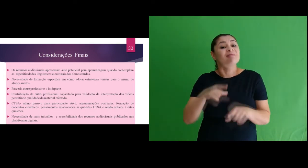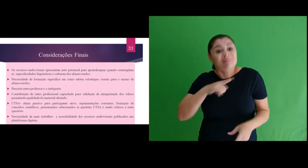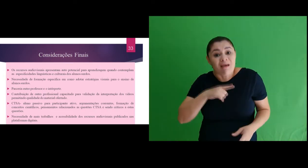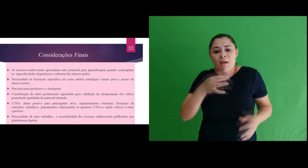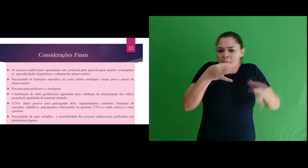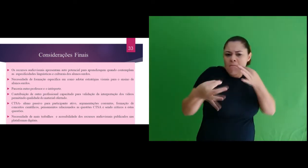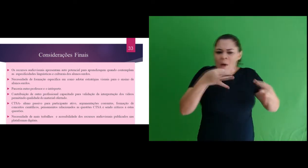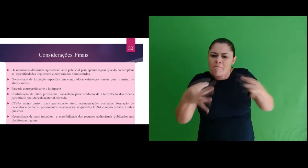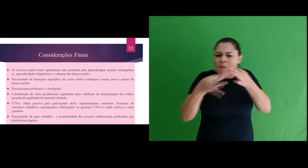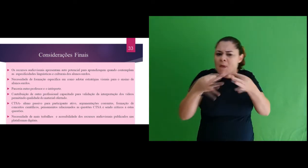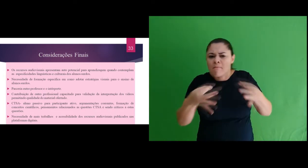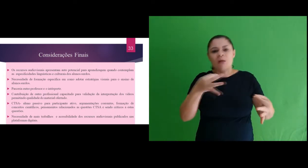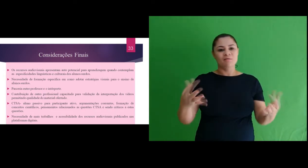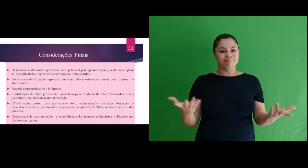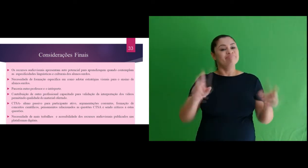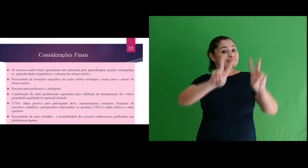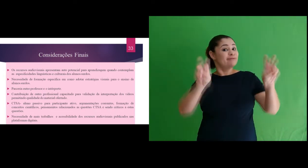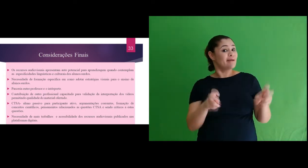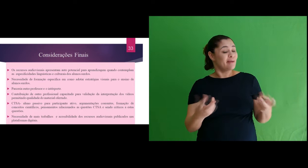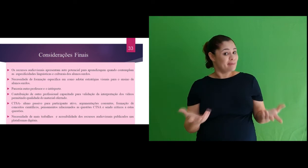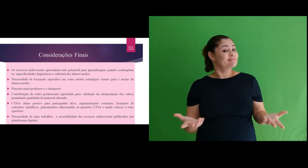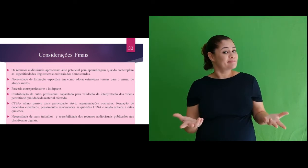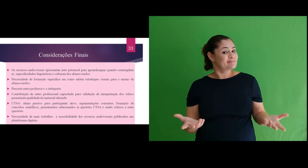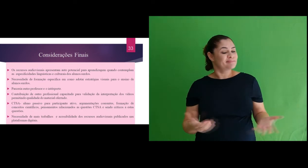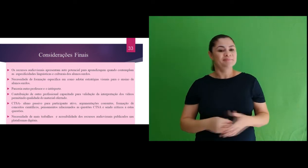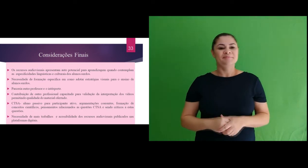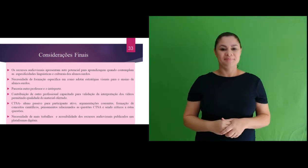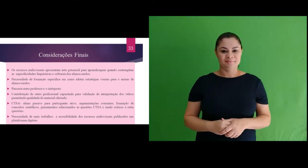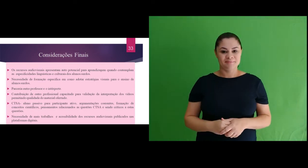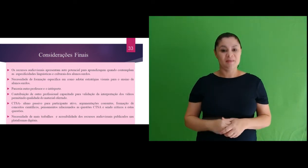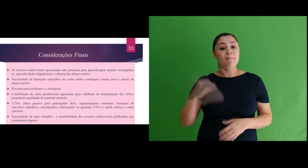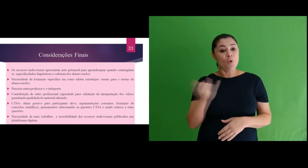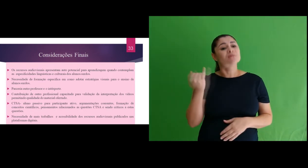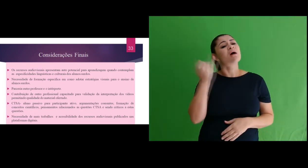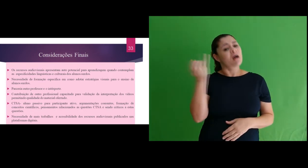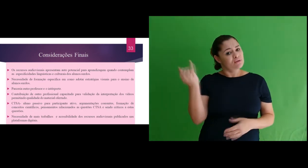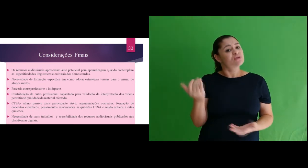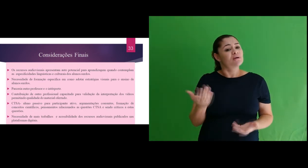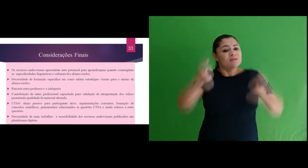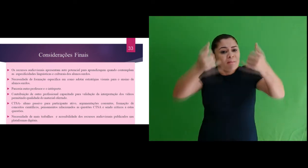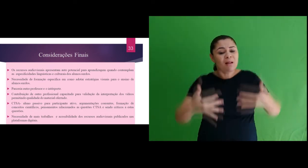consequências para a sociedade e meio ambiente, também criticidade envolvendo estas questões.